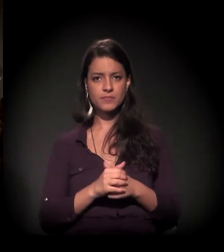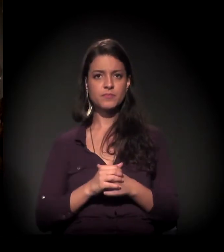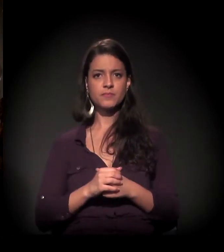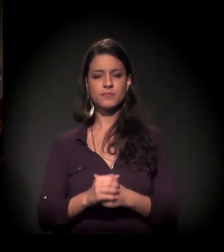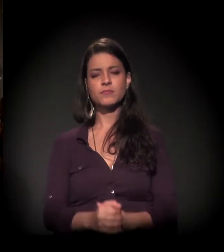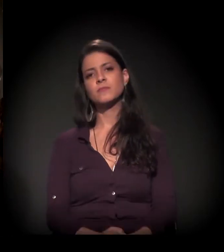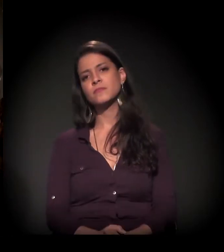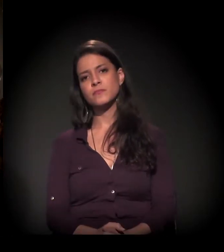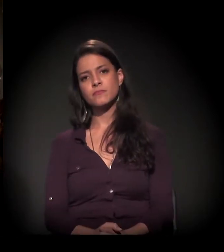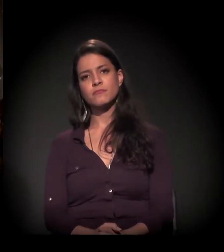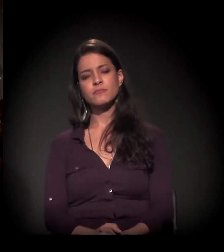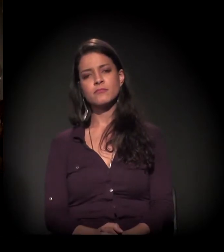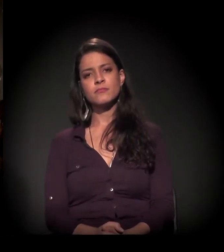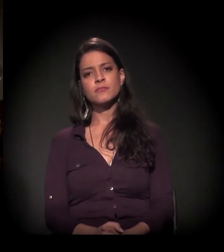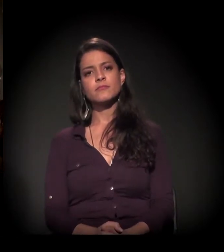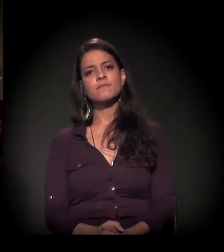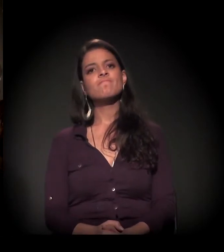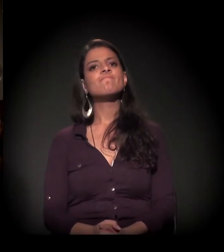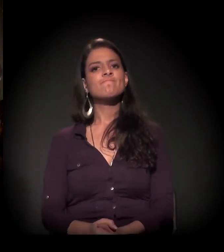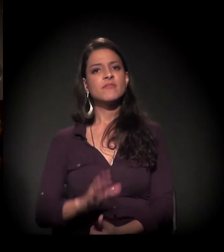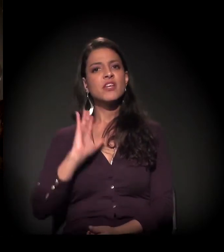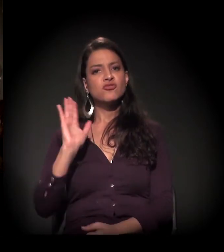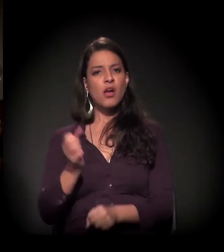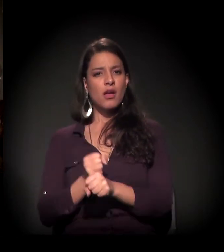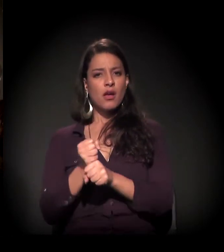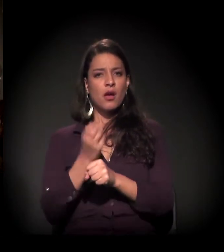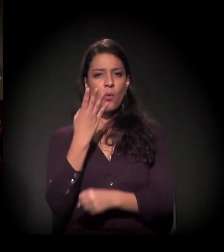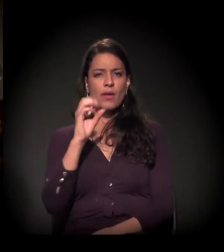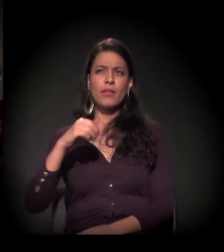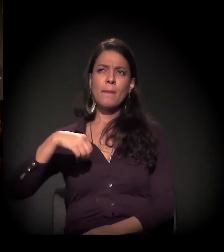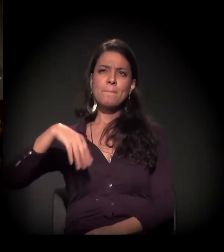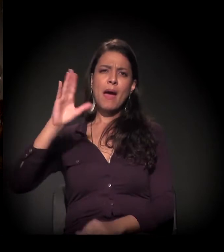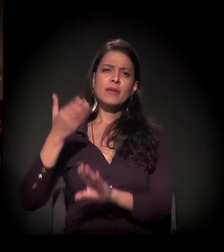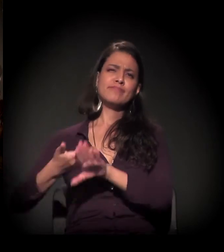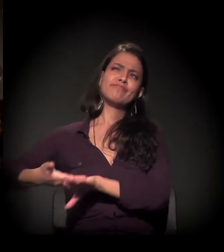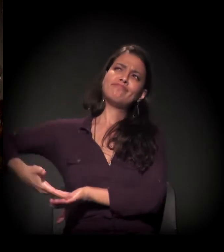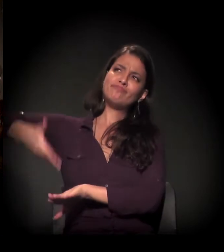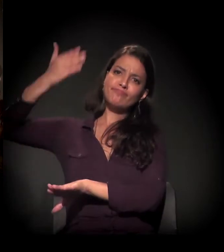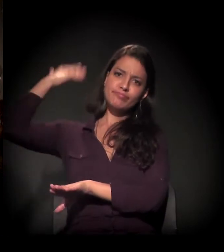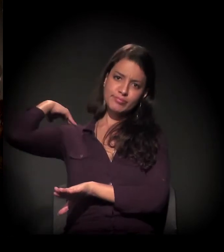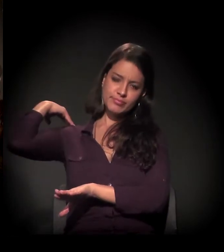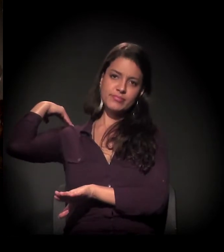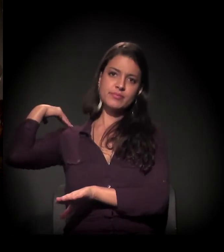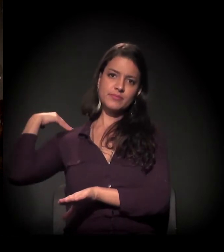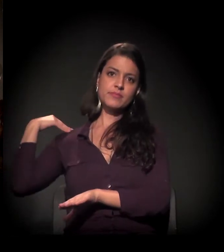Bem, essa história já faz mais de 40 anos. Quando eu morei nas ruas...